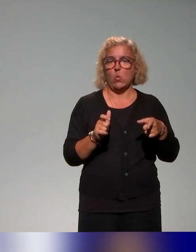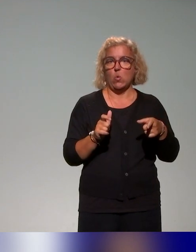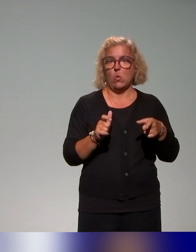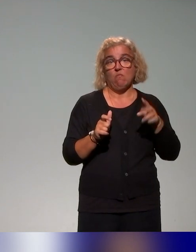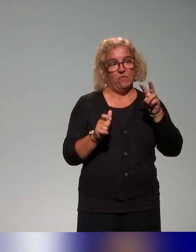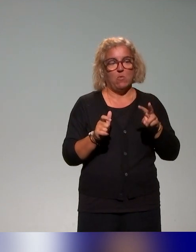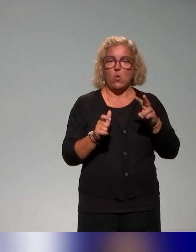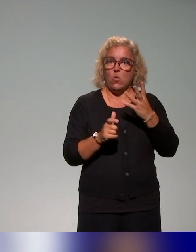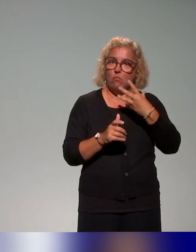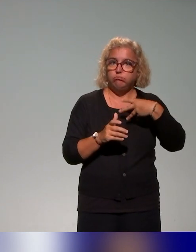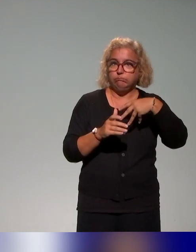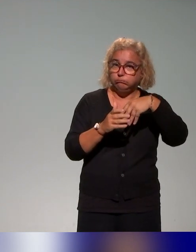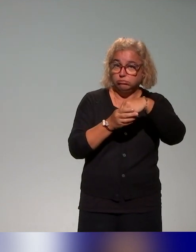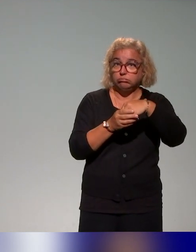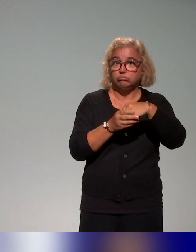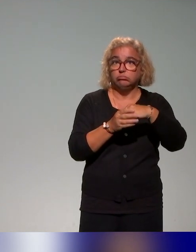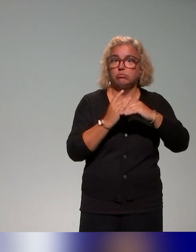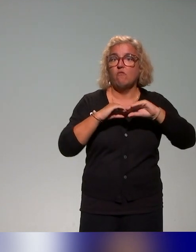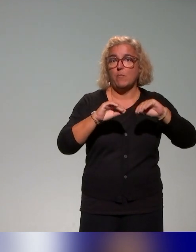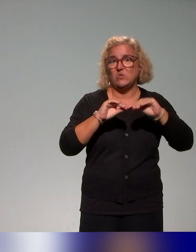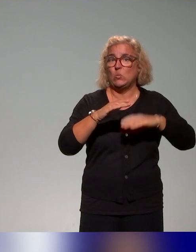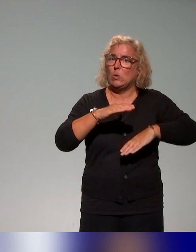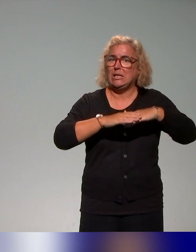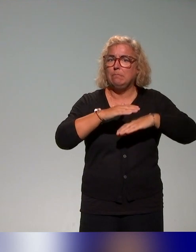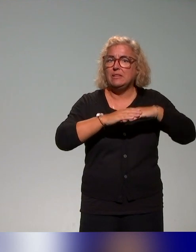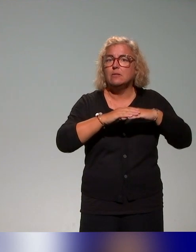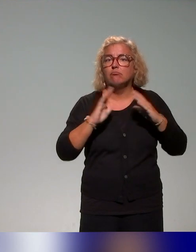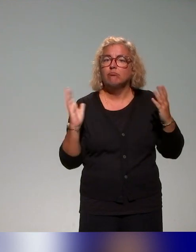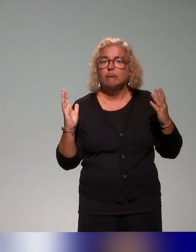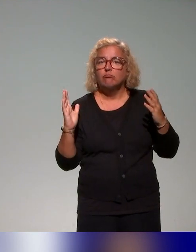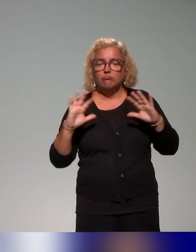formations, donc ça reste quand même très limité par rapport au nombre total des universités.